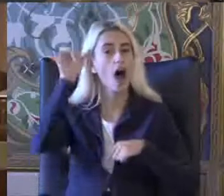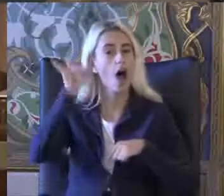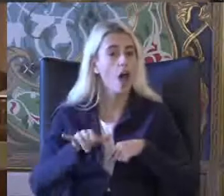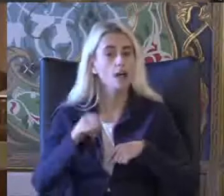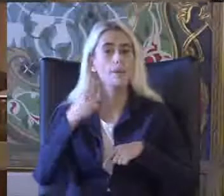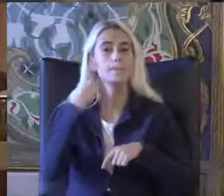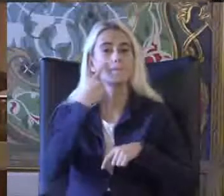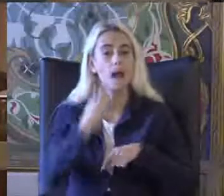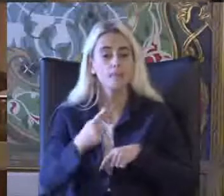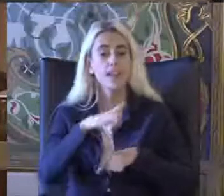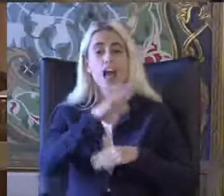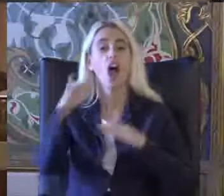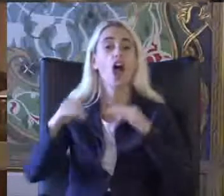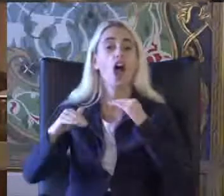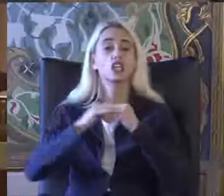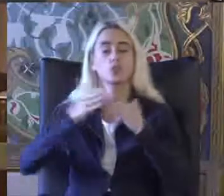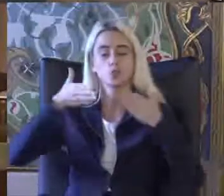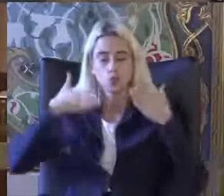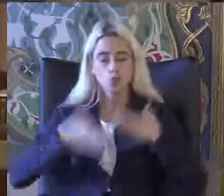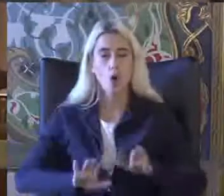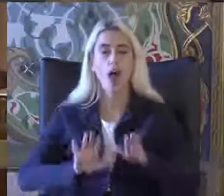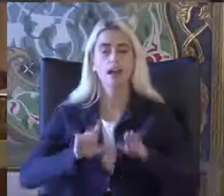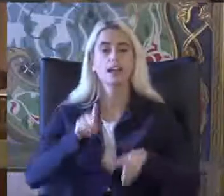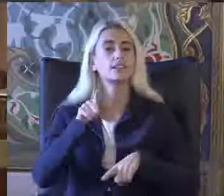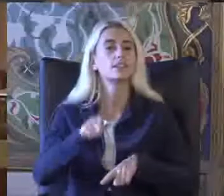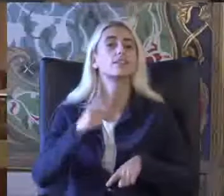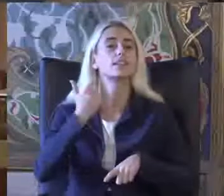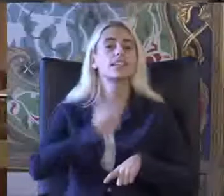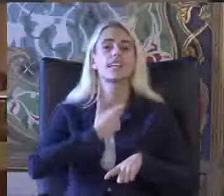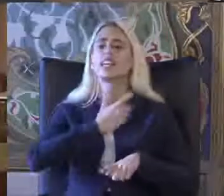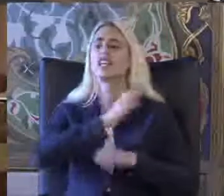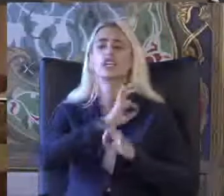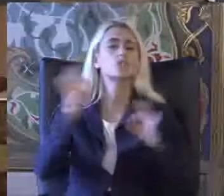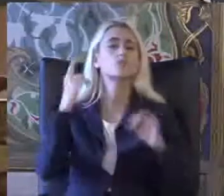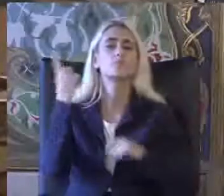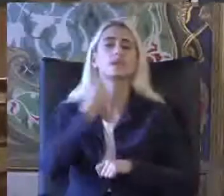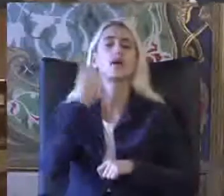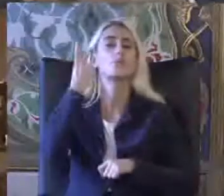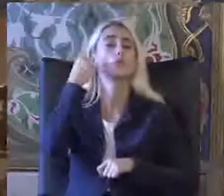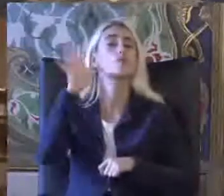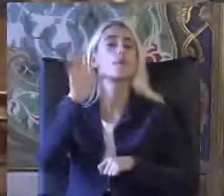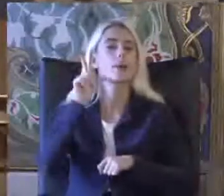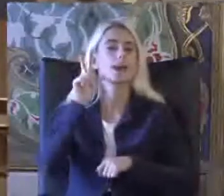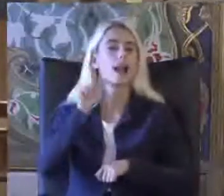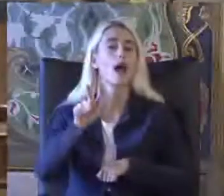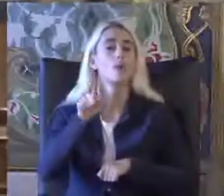Eşit doğar ilkesini hiçbir zaman unutmamamız gerekiyor gerçekten çok yol